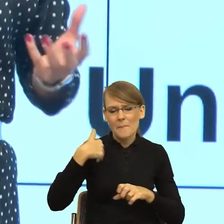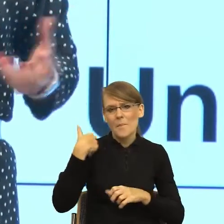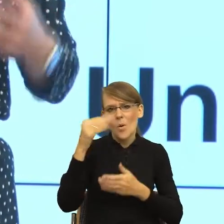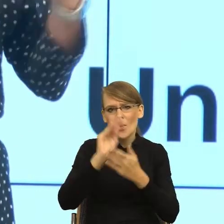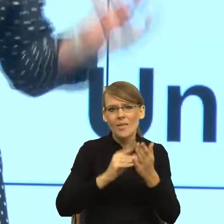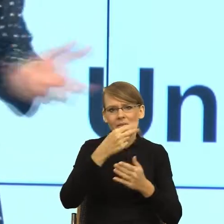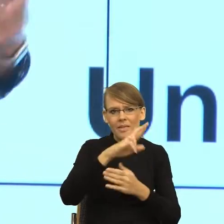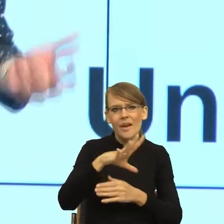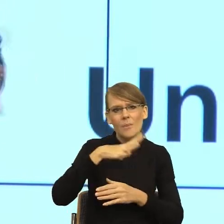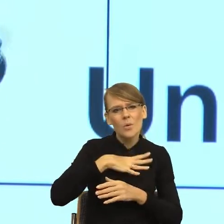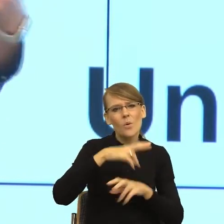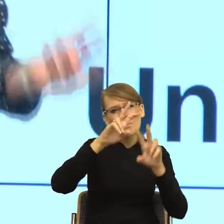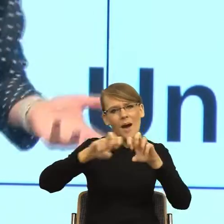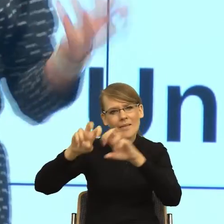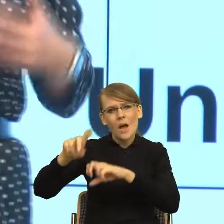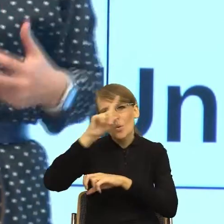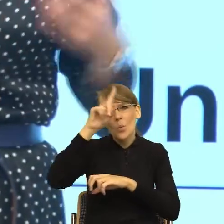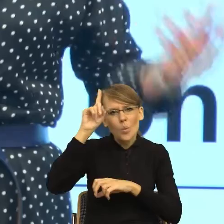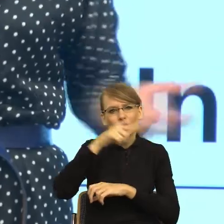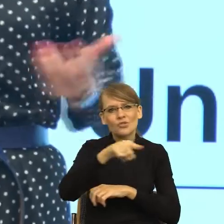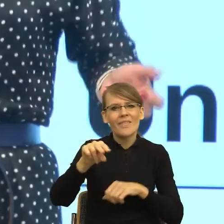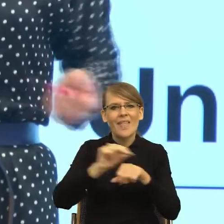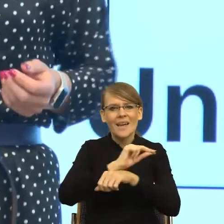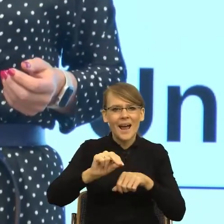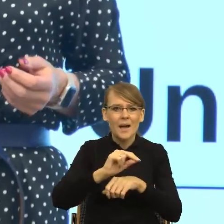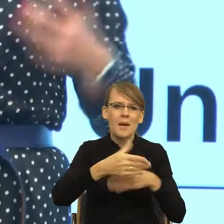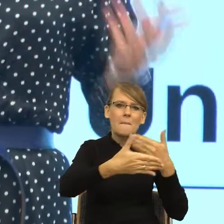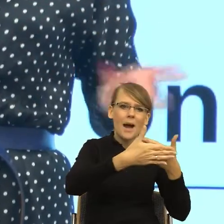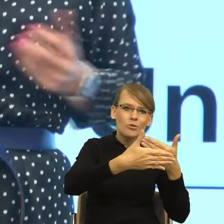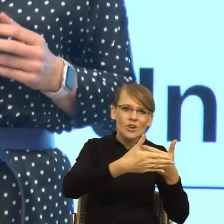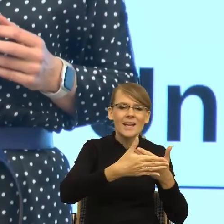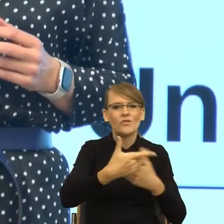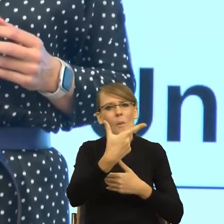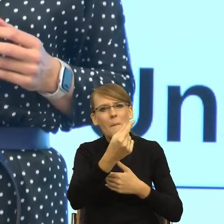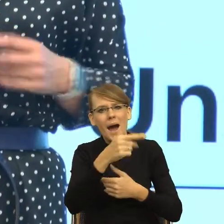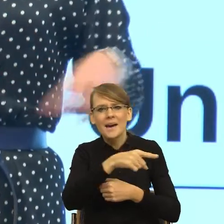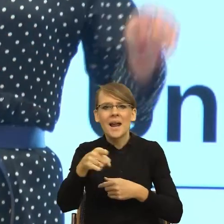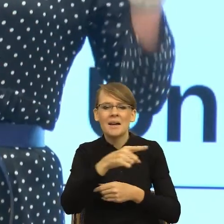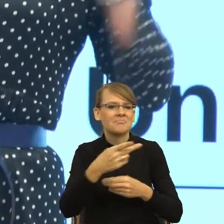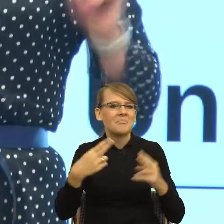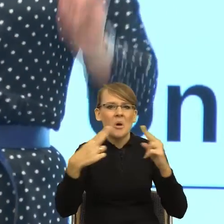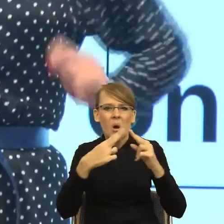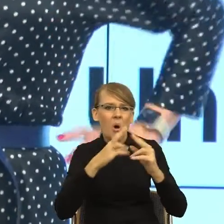patrzyłam jak ludzie się komunikują w małżeństwach, w związkach, a raczej jak się nie komunikują. I przyszła do mnie taka refleksja